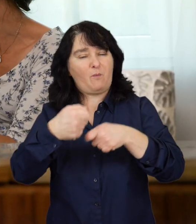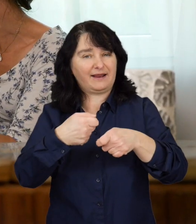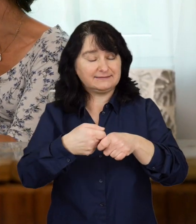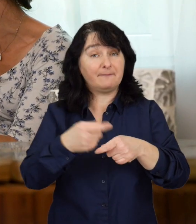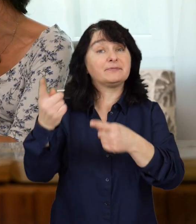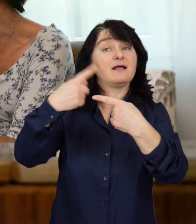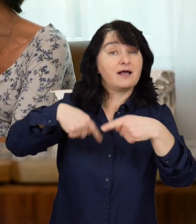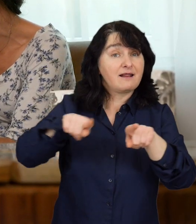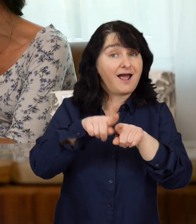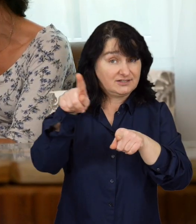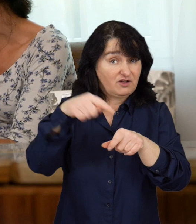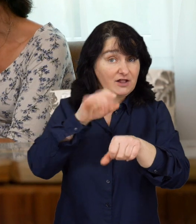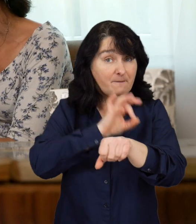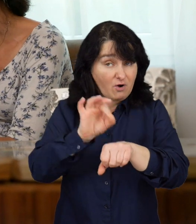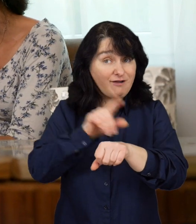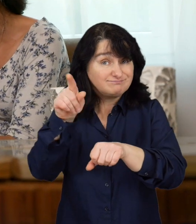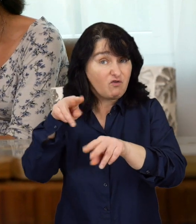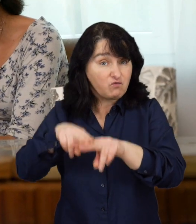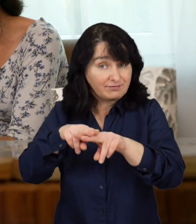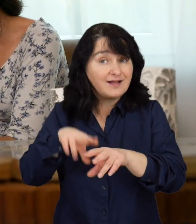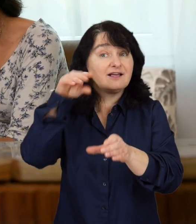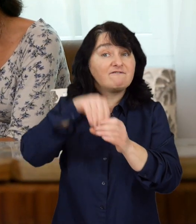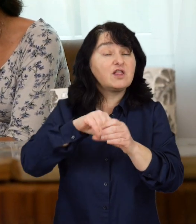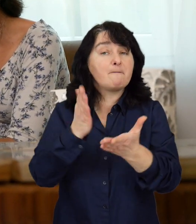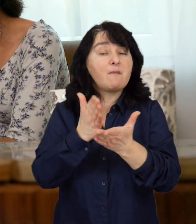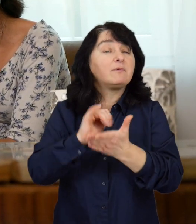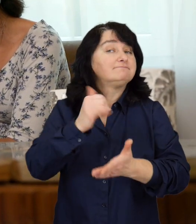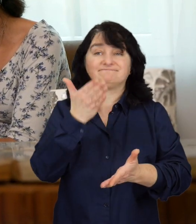Realizowany przez fundację projekt zakłada dwie podstawowe formy pomocy.